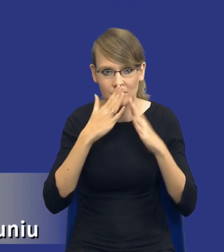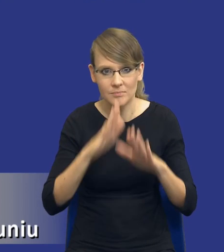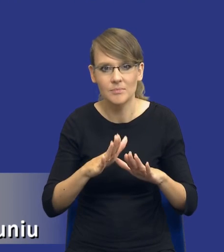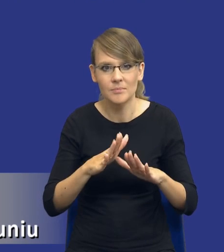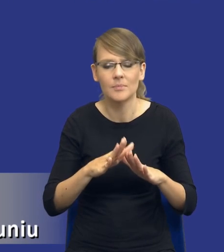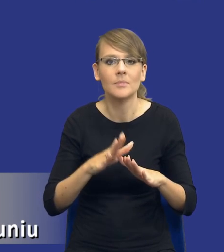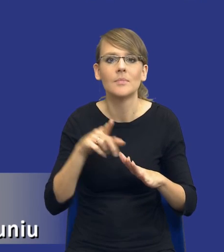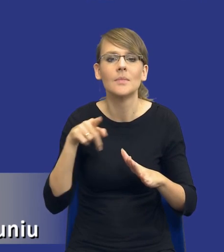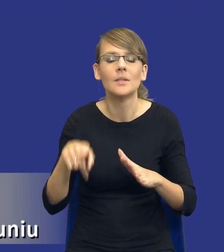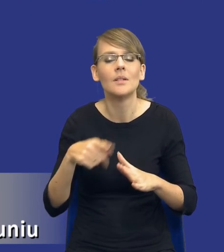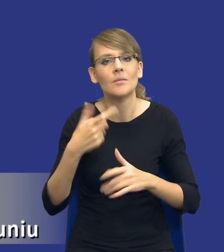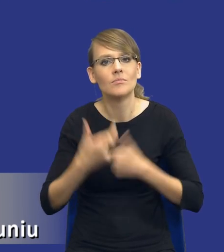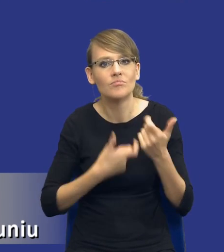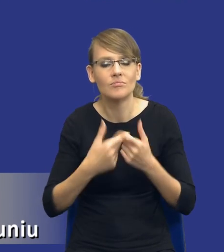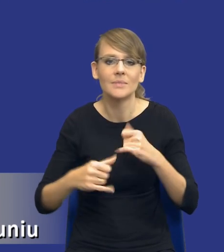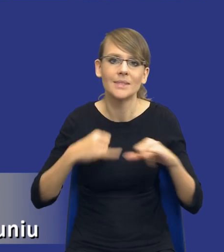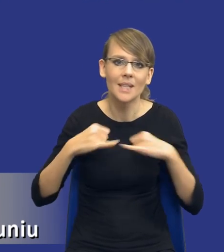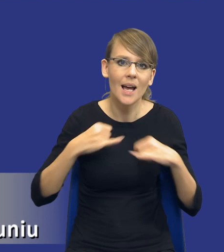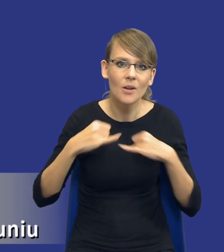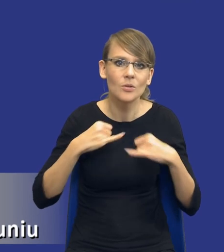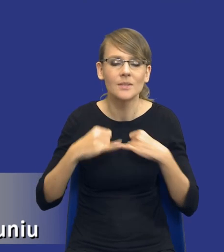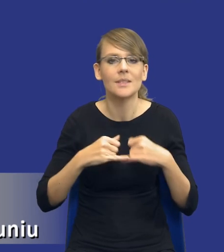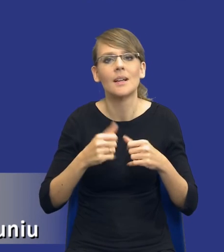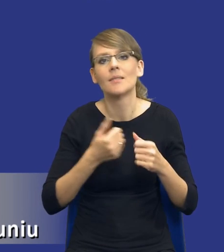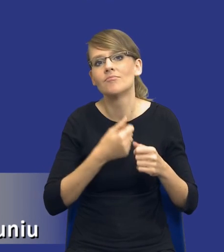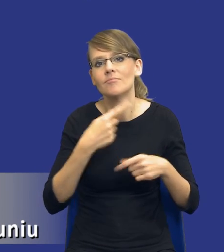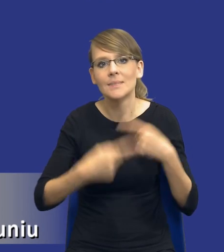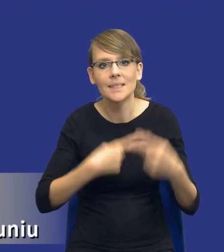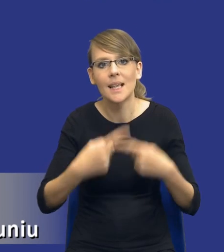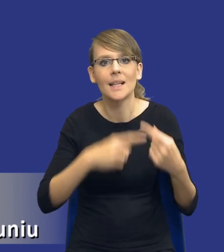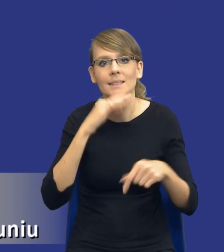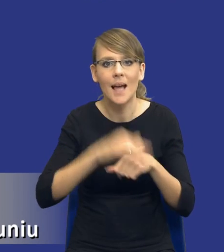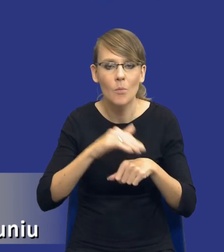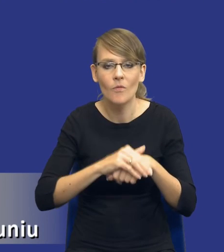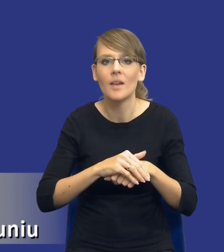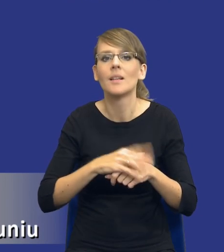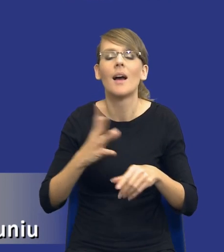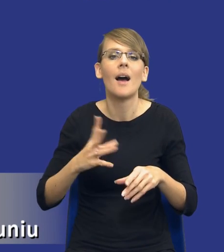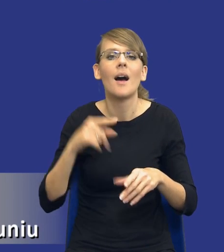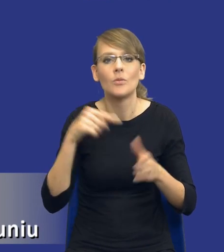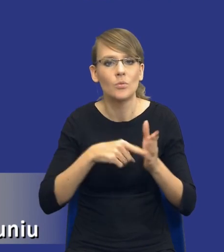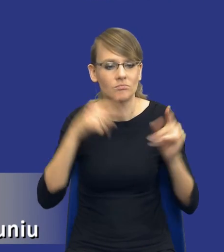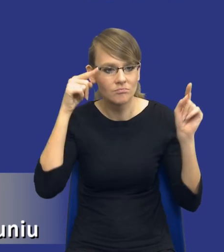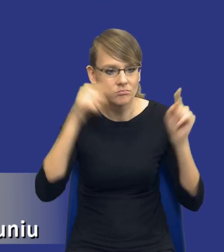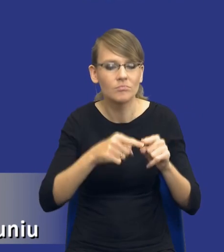prowadzenia, zarządzania cyklem zamówienia publicznego na etap przygotowania do przeprowadzenia tego postępowania.